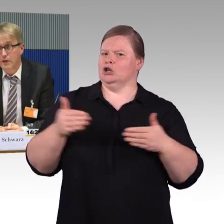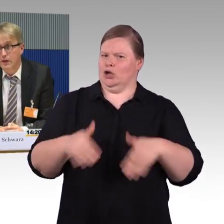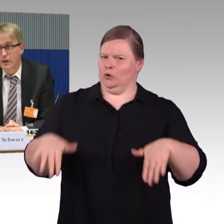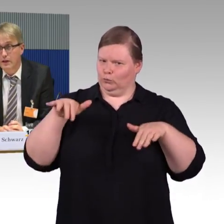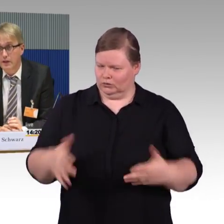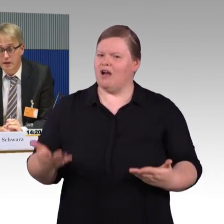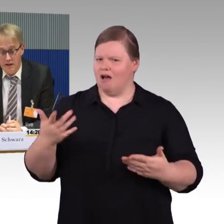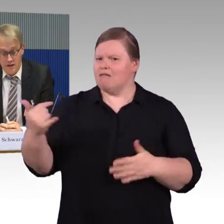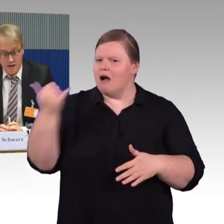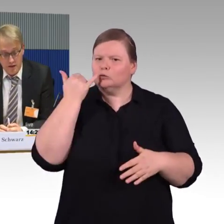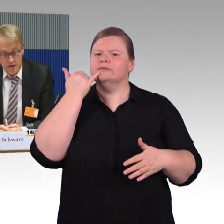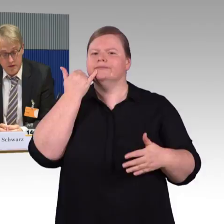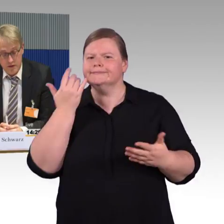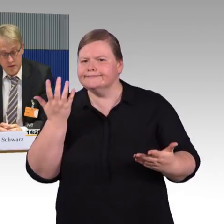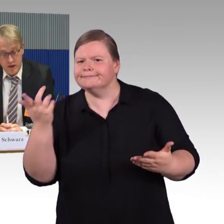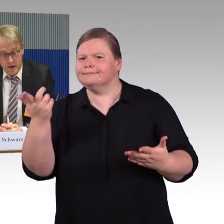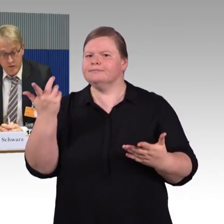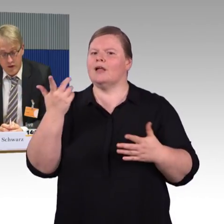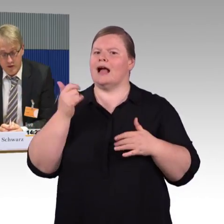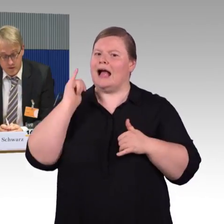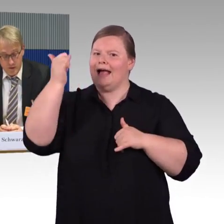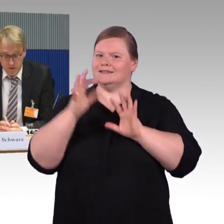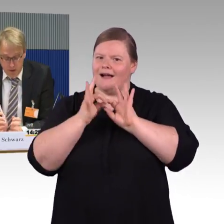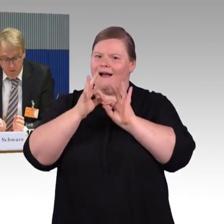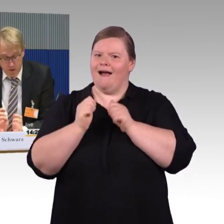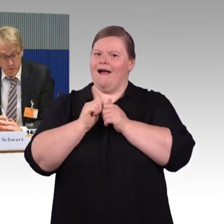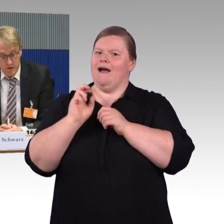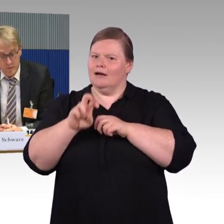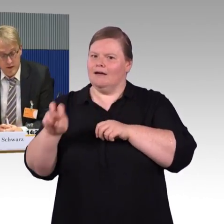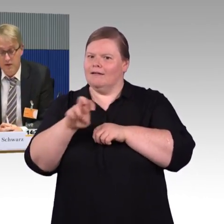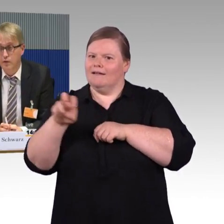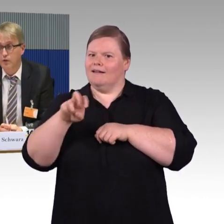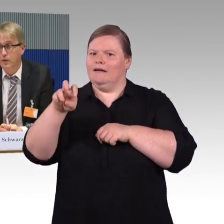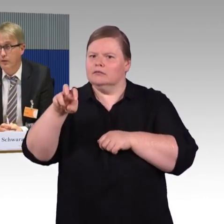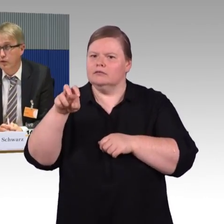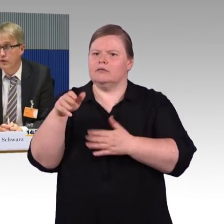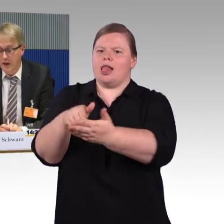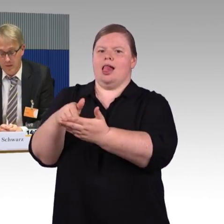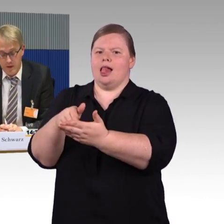aber ist in der Realität leider nicht immer einfach und auch nicht immer einfach umsetzbar. Das ist uns bewusst,